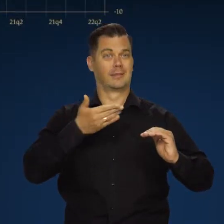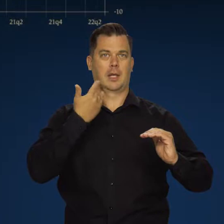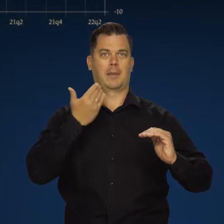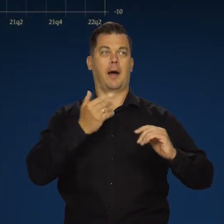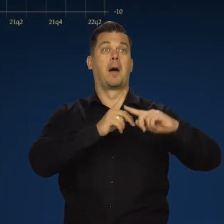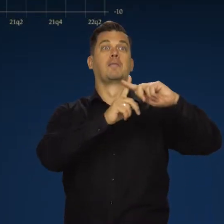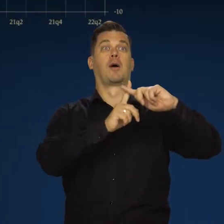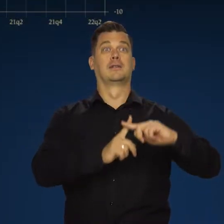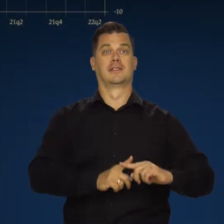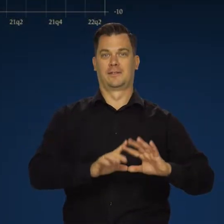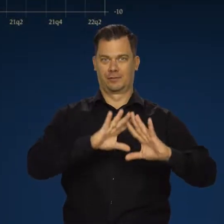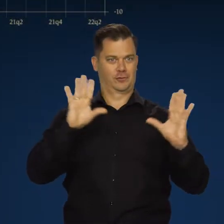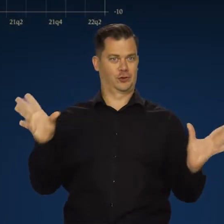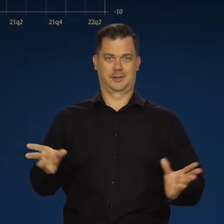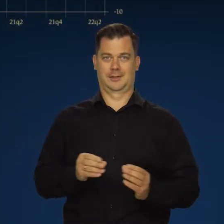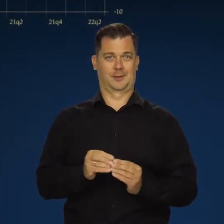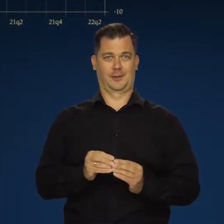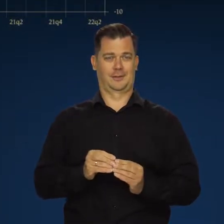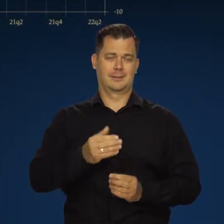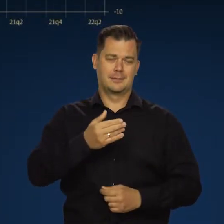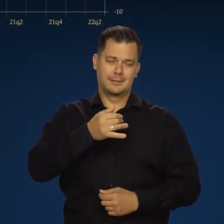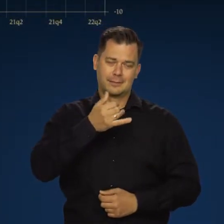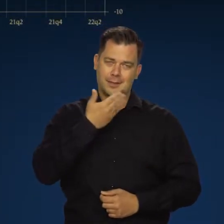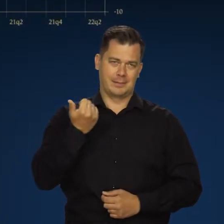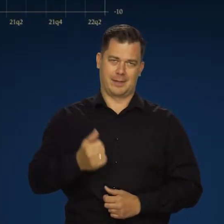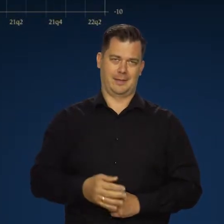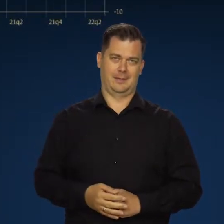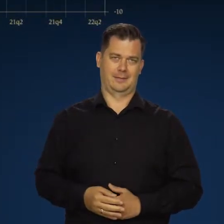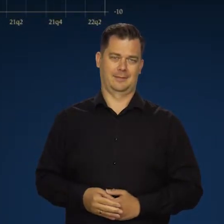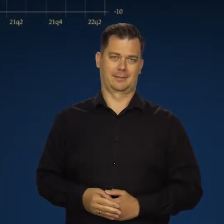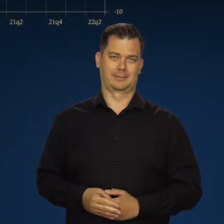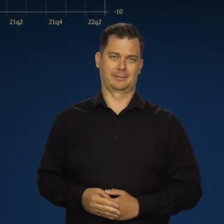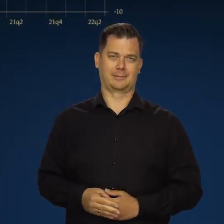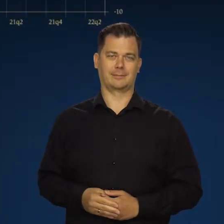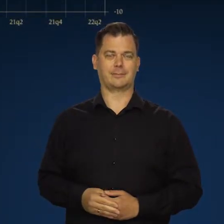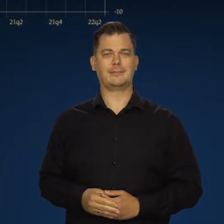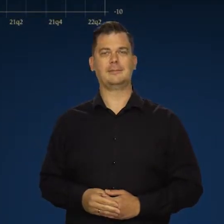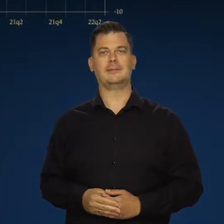Nie ma nigdy pozytywnych obu stron działania tego samego czynnika.